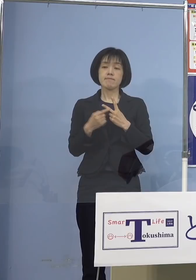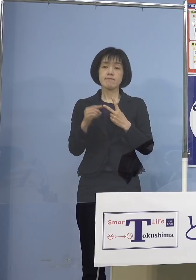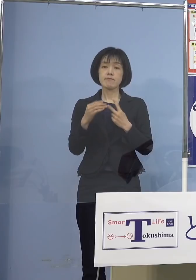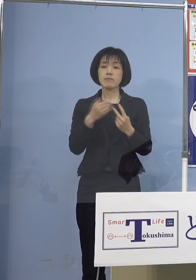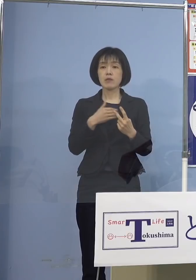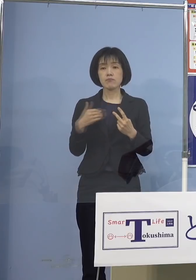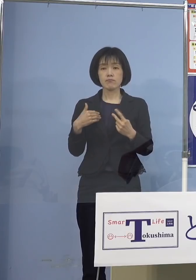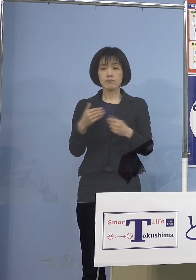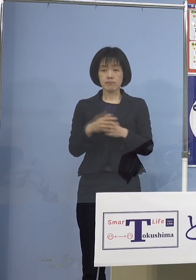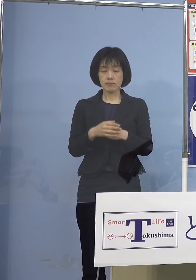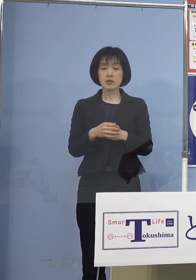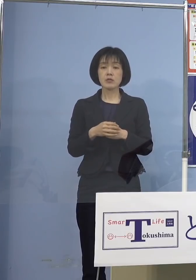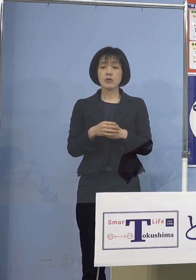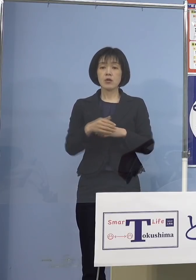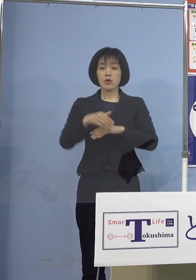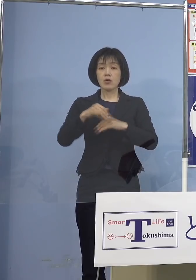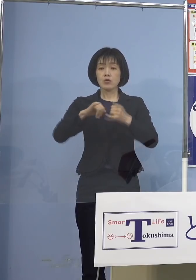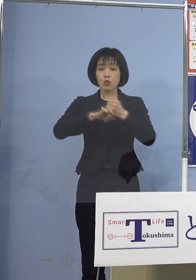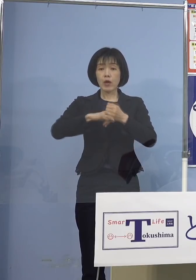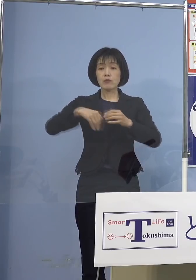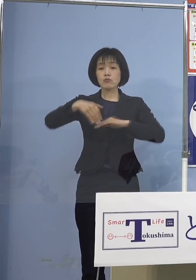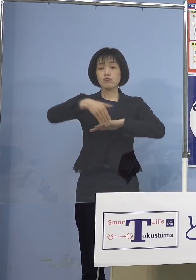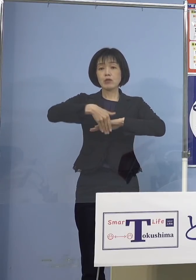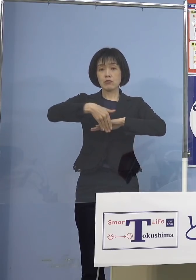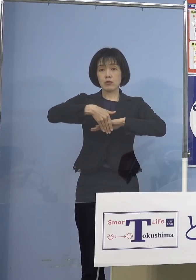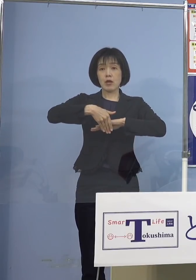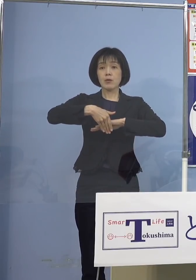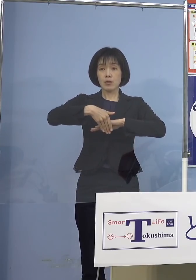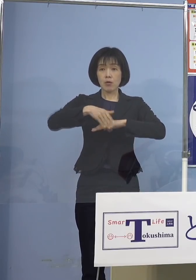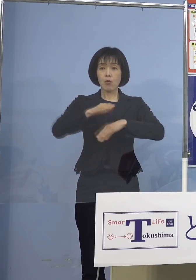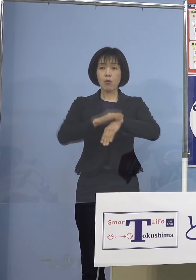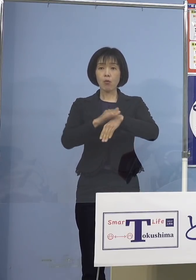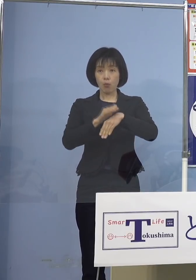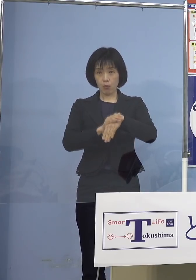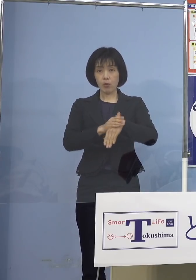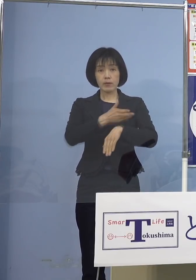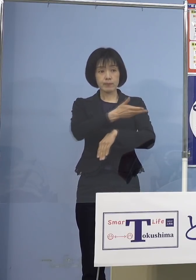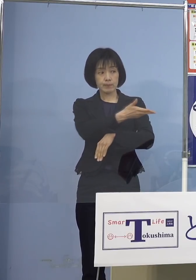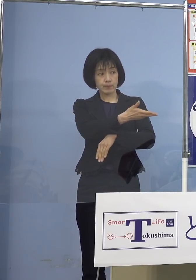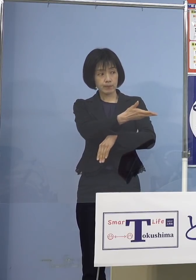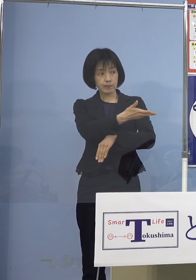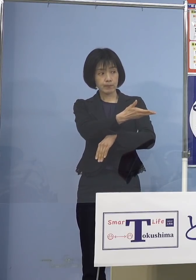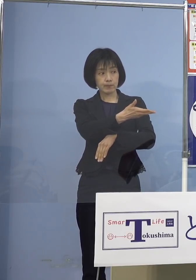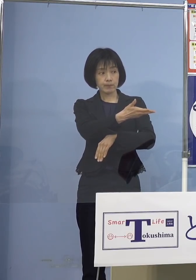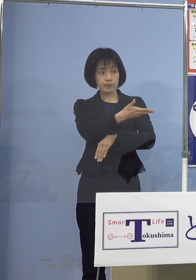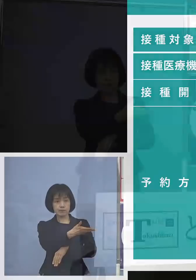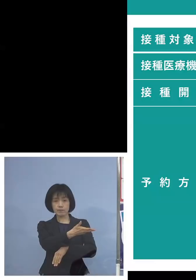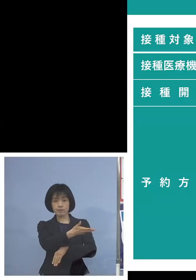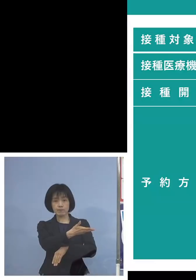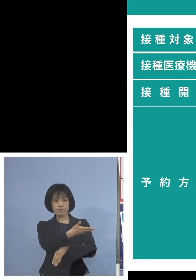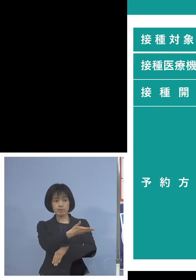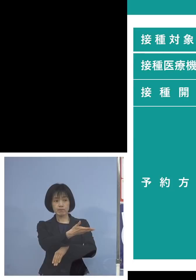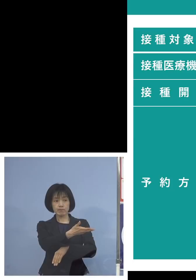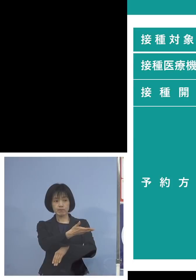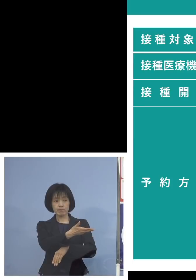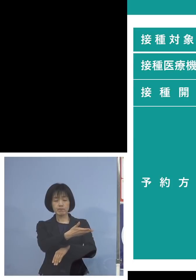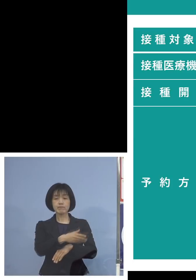予約受付につきましてはこちら ボードを用意しました